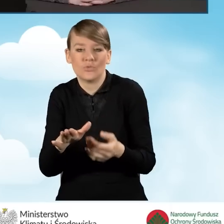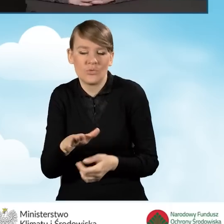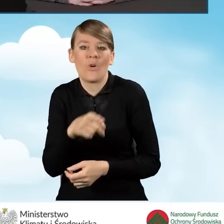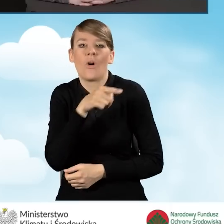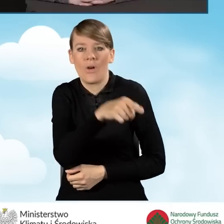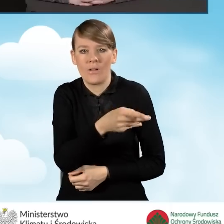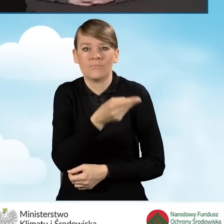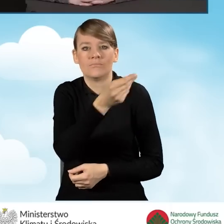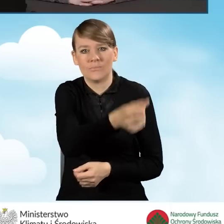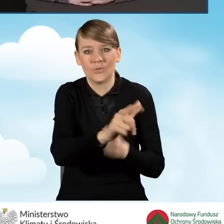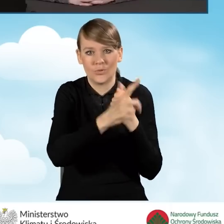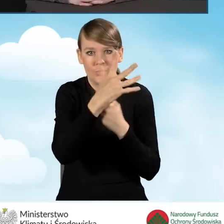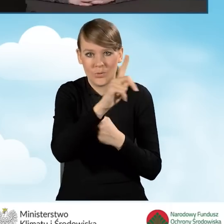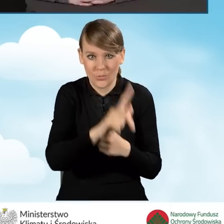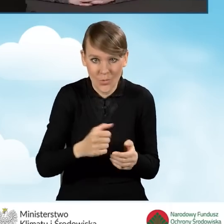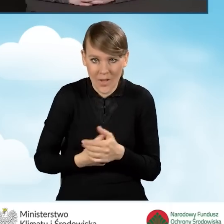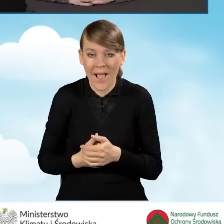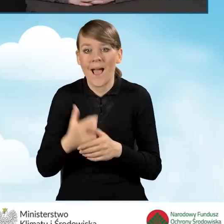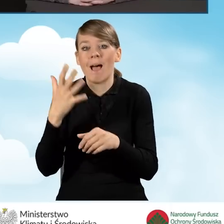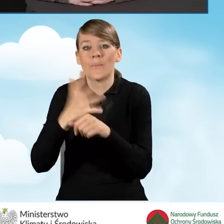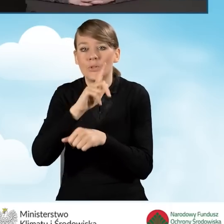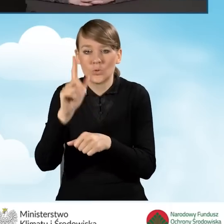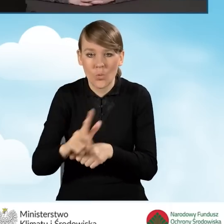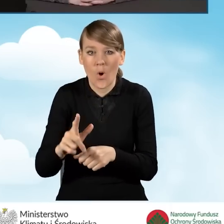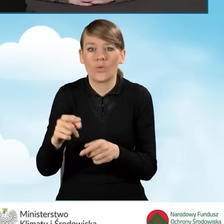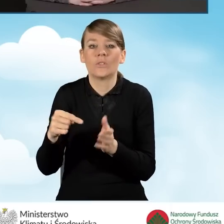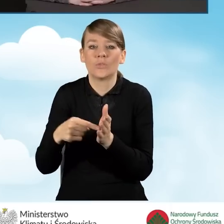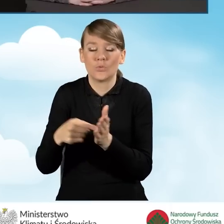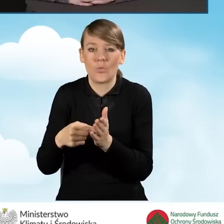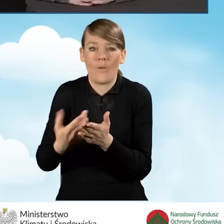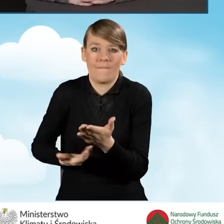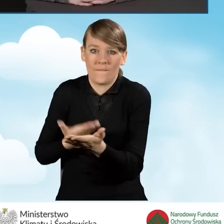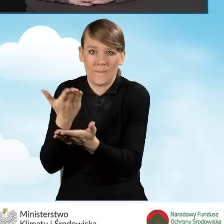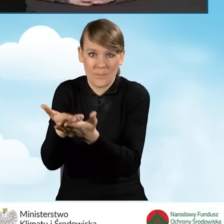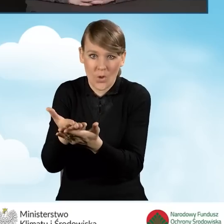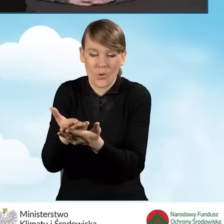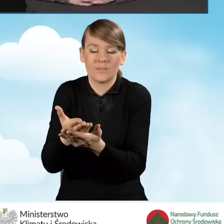50 złotych jest za złożony wniosek o dofinansowanie za pośrednictwem gminy.